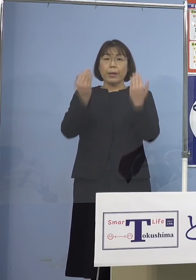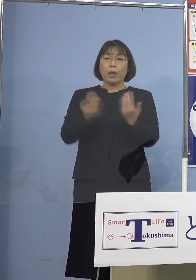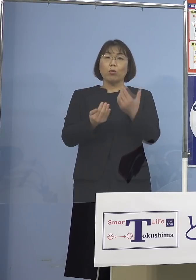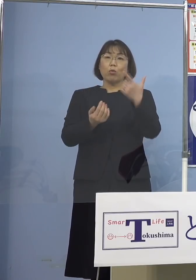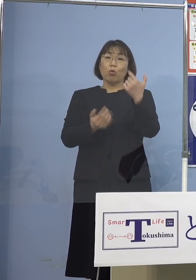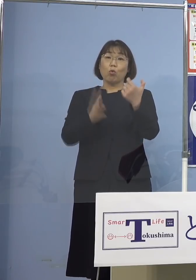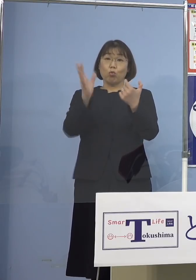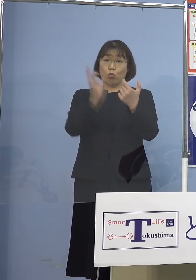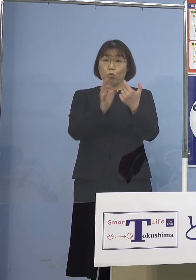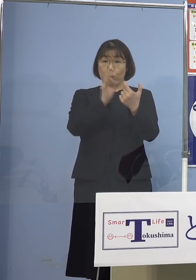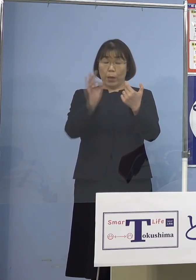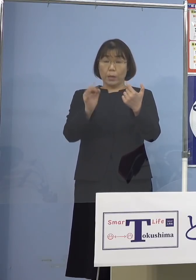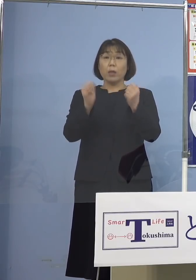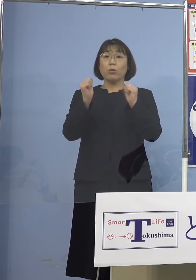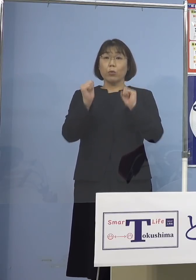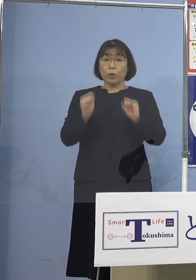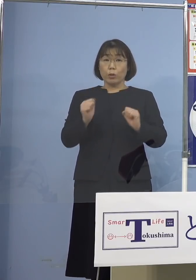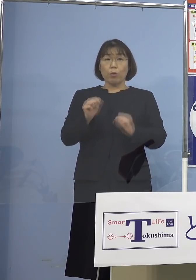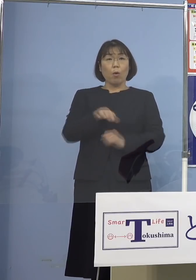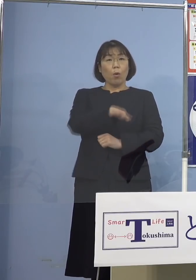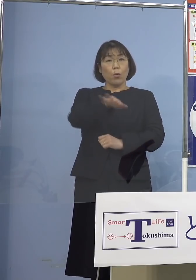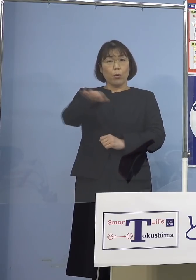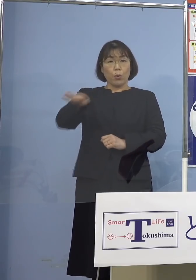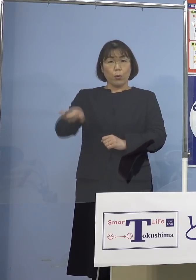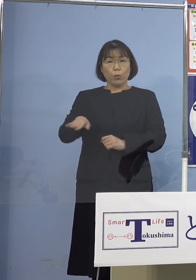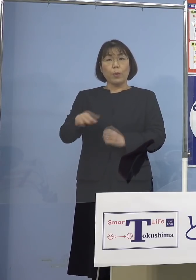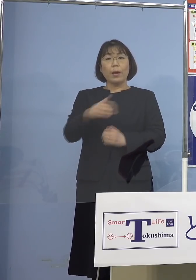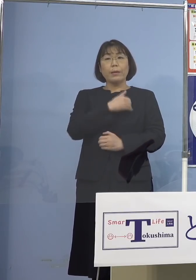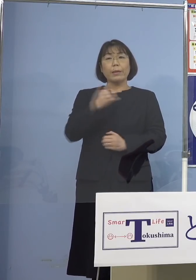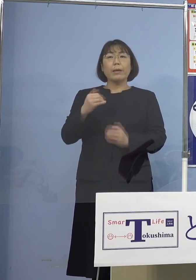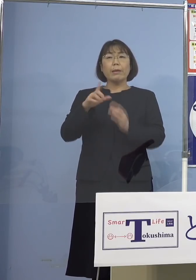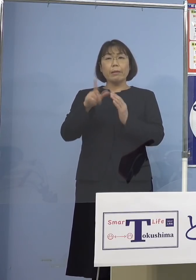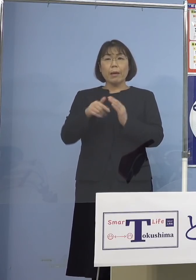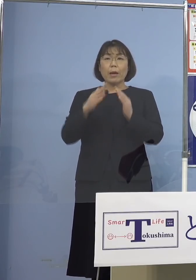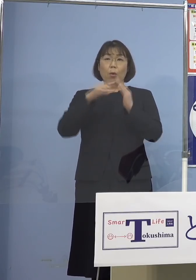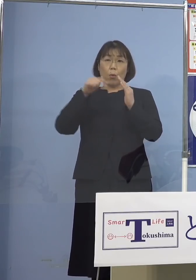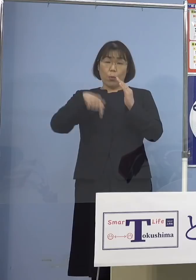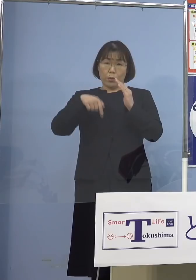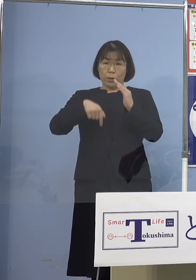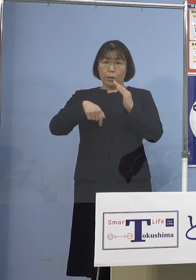こうした皆さん方もできれば家庭でと そして家庭内感染